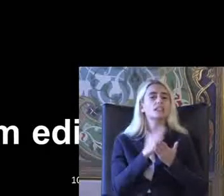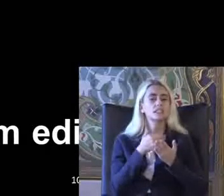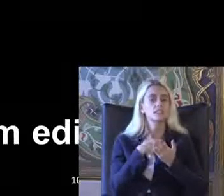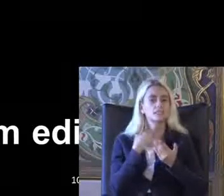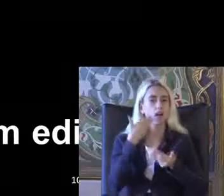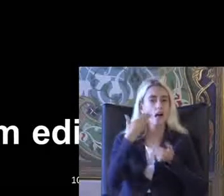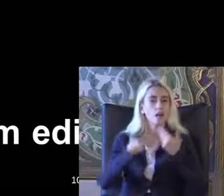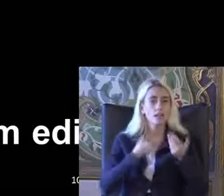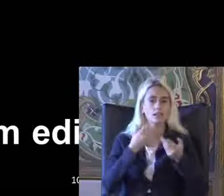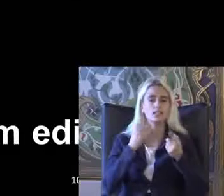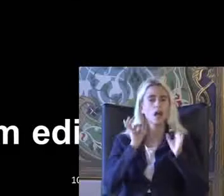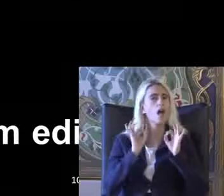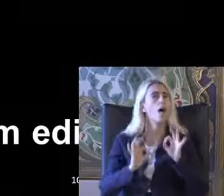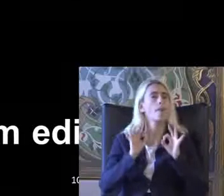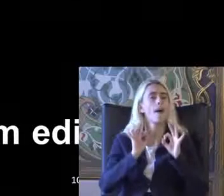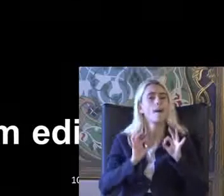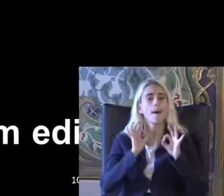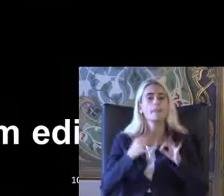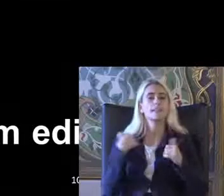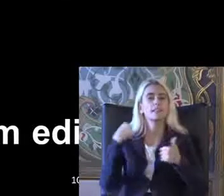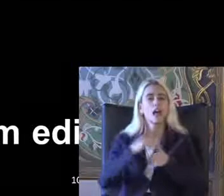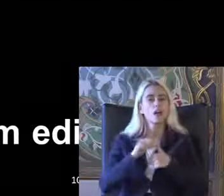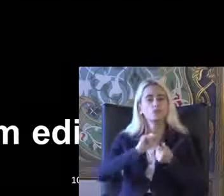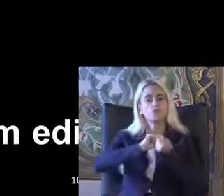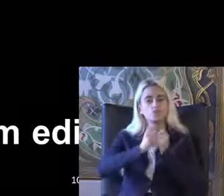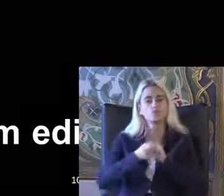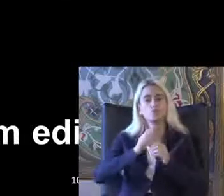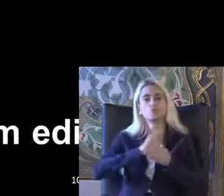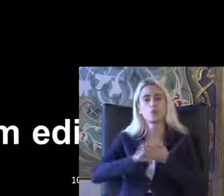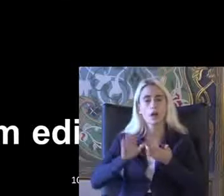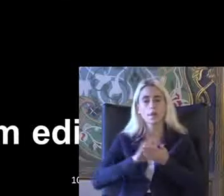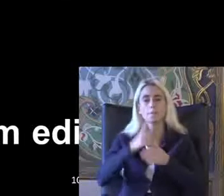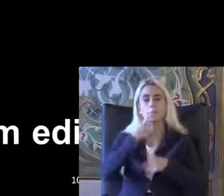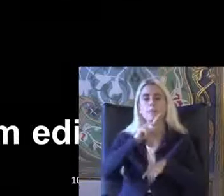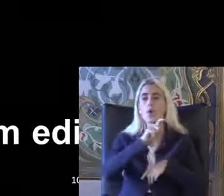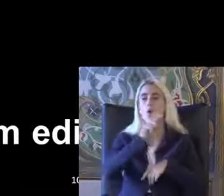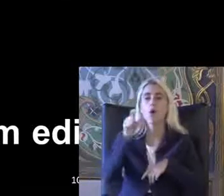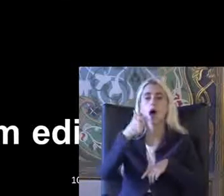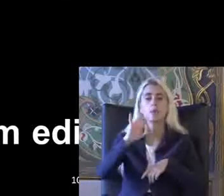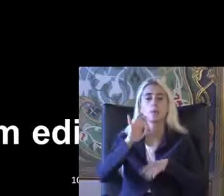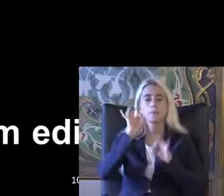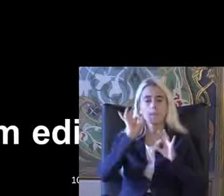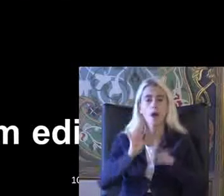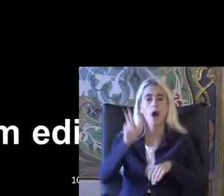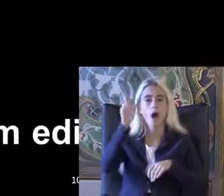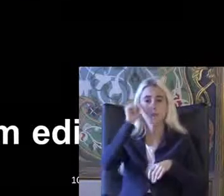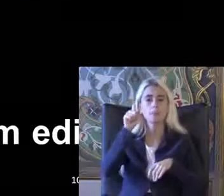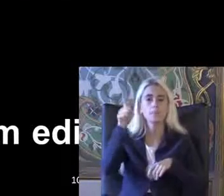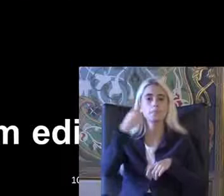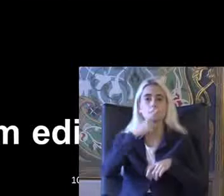Revize ediyorum düzeltiyorum Pardon başlıyor Amerika'da 1990'da